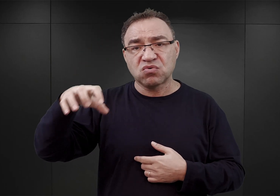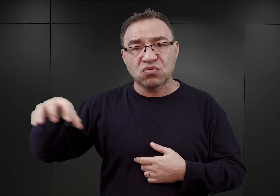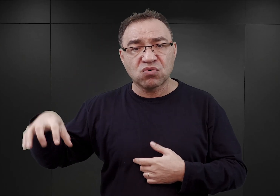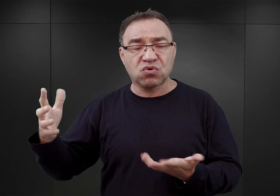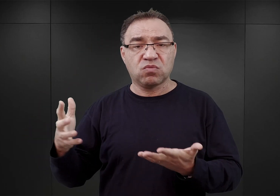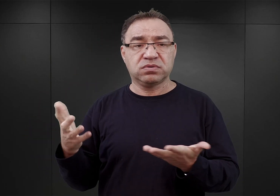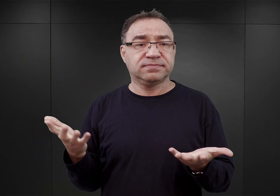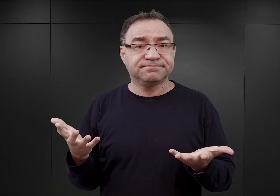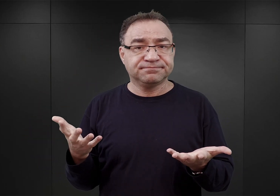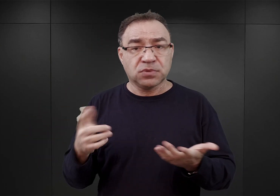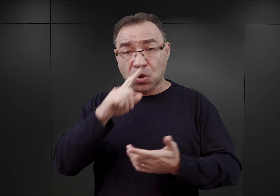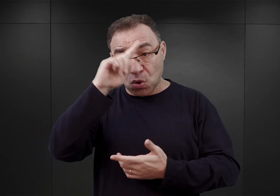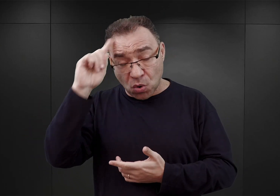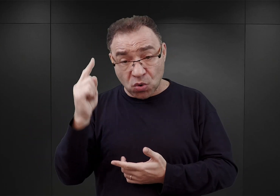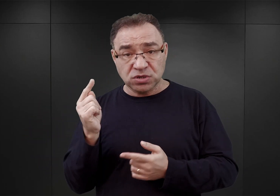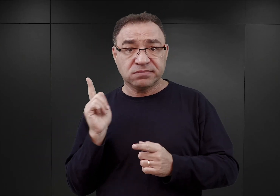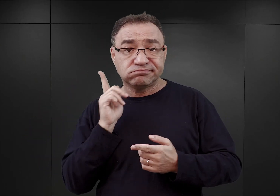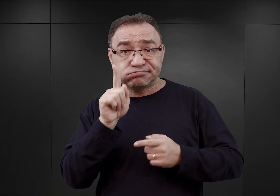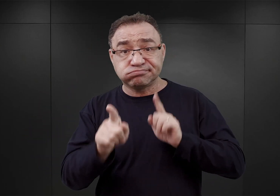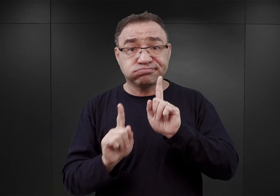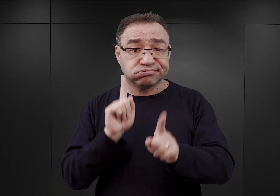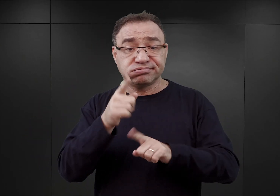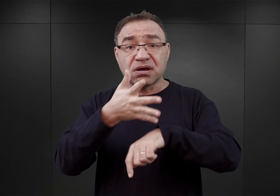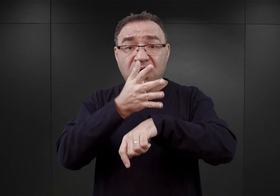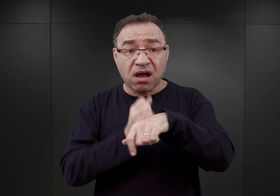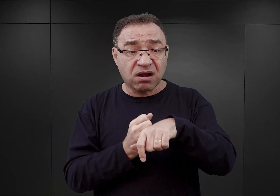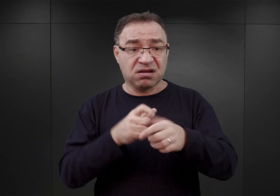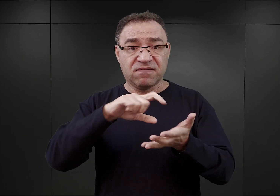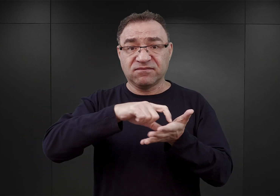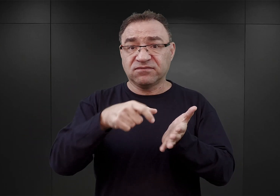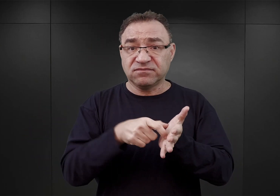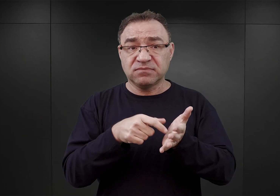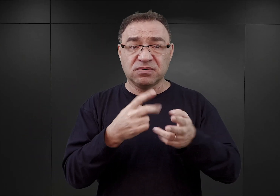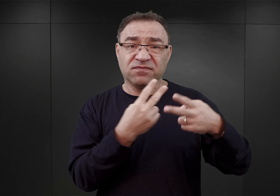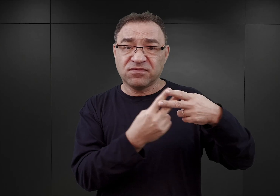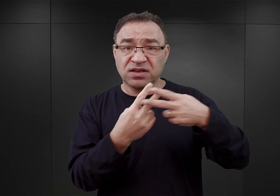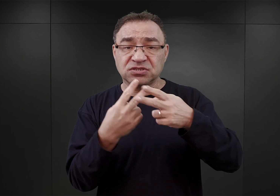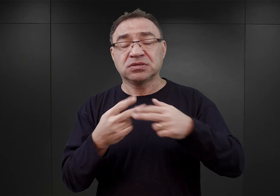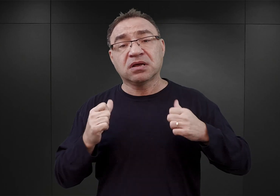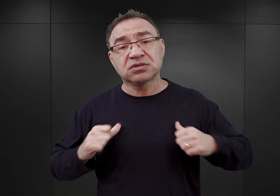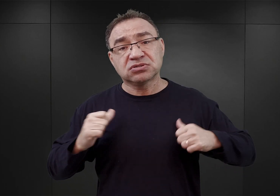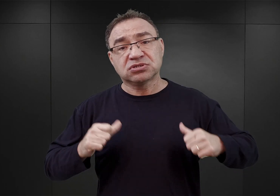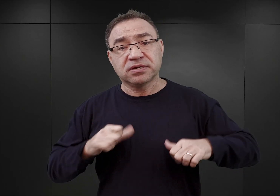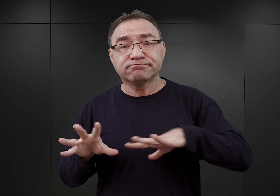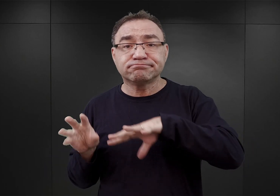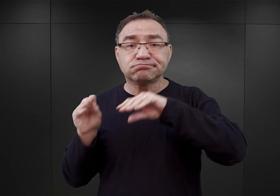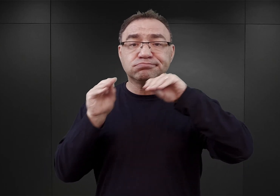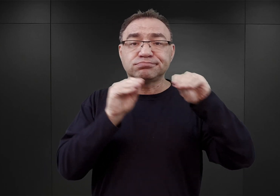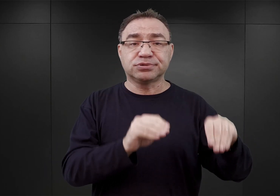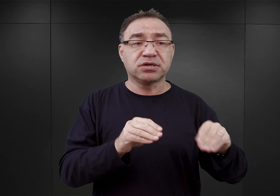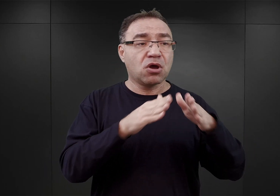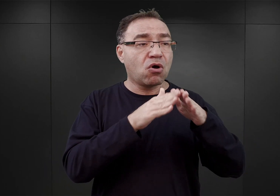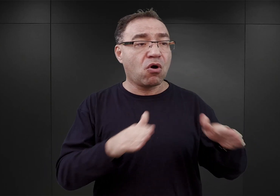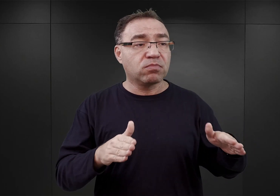i ludzie ci przebywali w aresztach, w więzieniach, oczekując na przeniesienie do obozów koncentracyjnych takich jak Dachau,